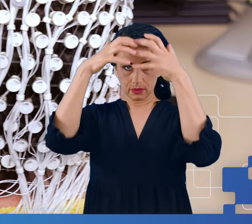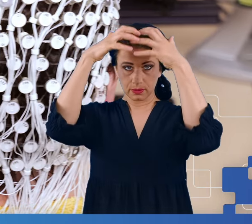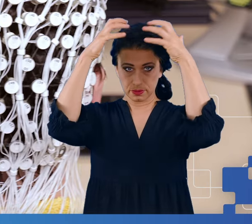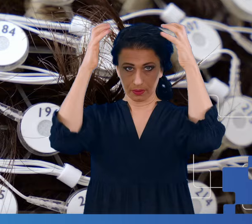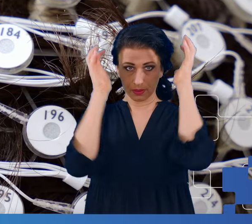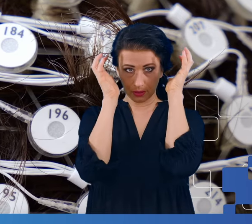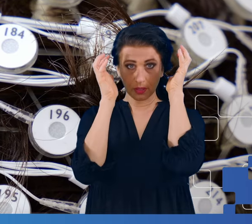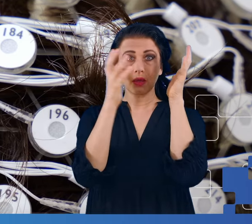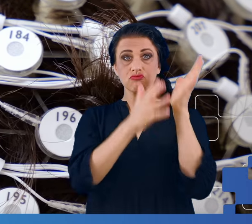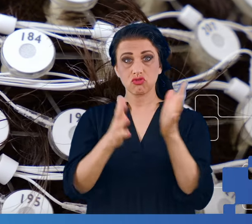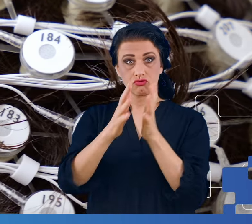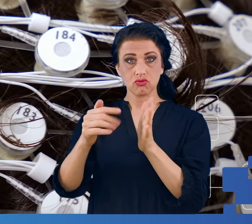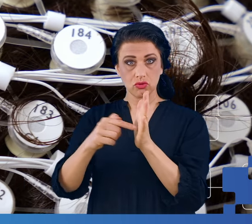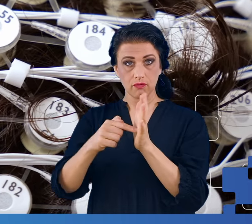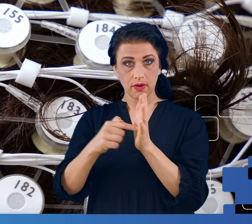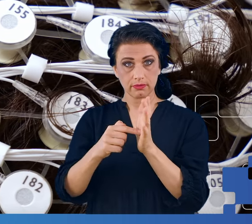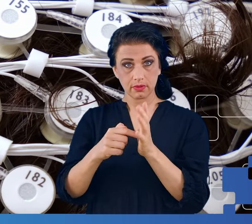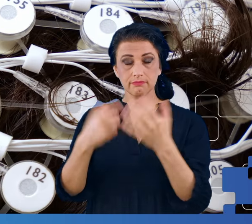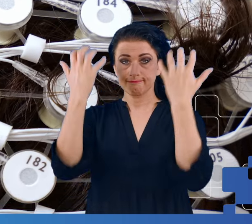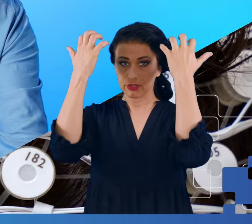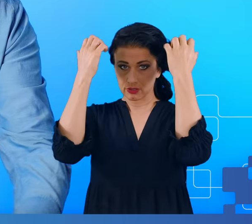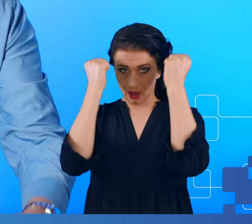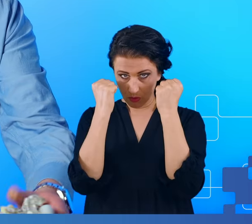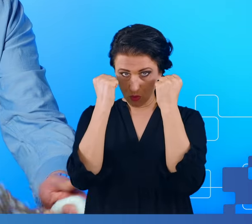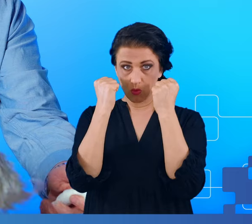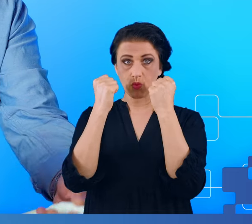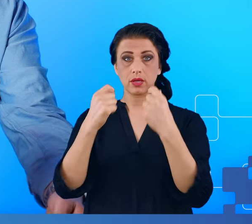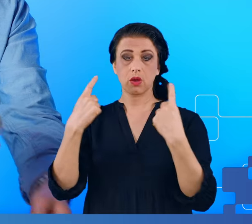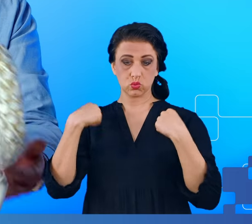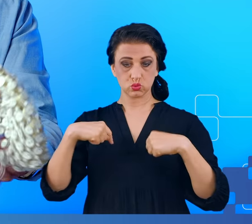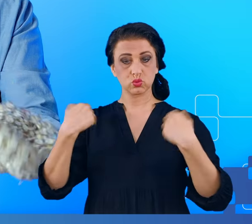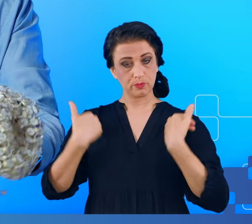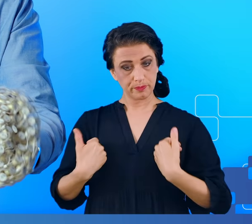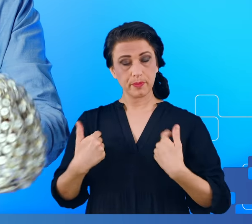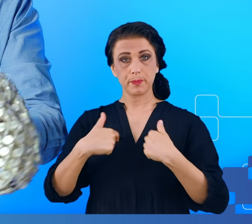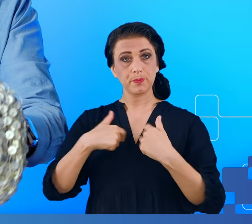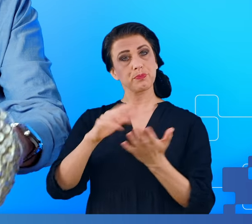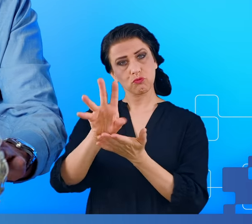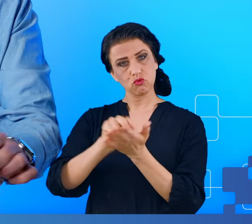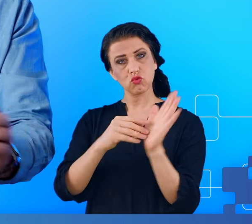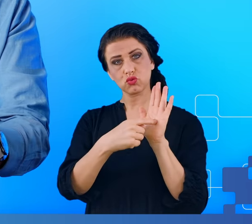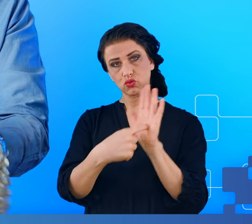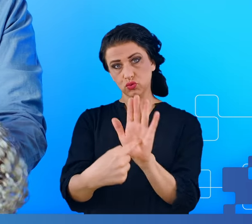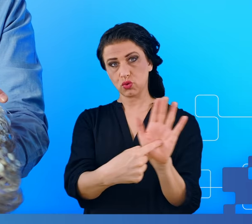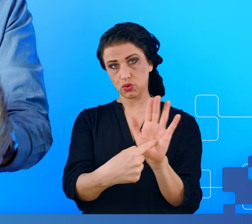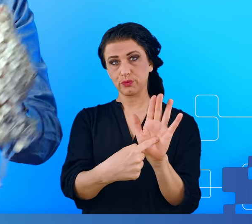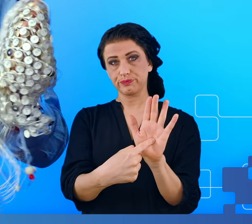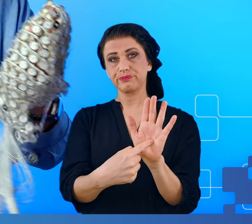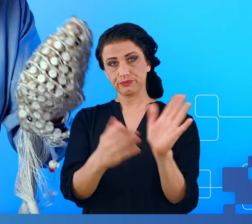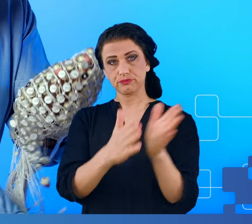zakłada się na głowę pacjenta. Ja tutaj przygotowałem taki czepek na sucho by Państwu